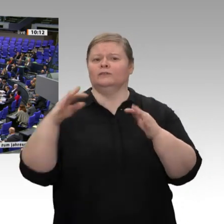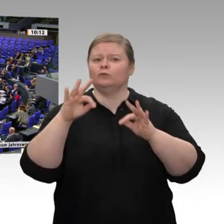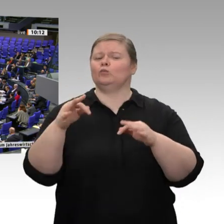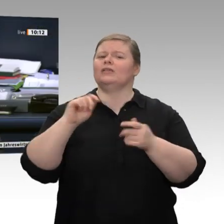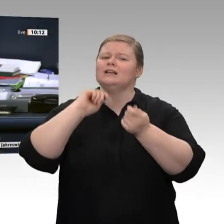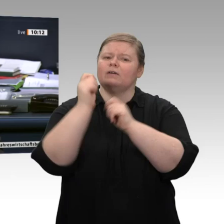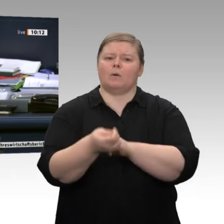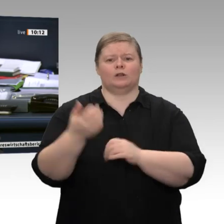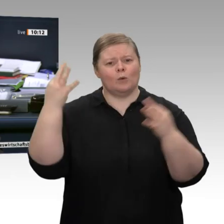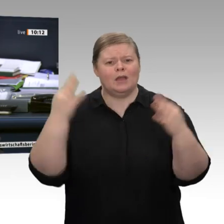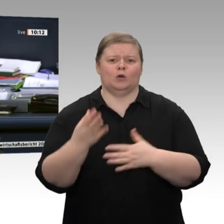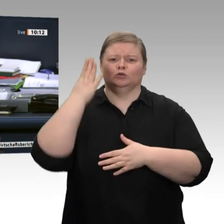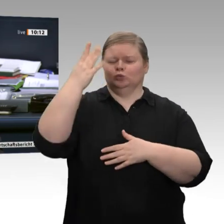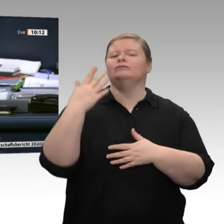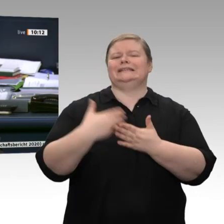SPD, hat als nächste Rednerin das Wort.